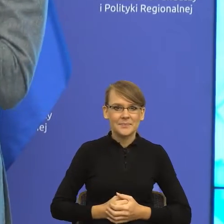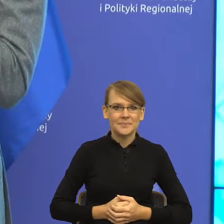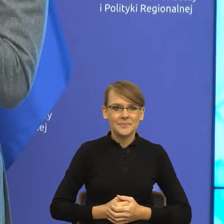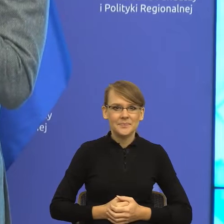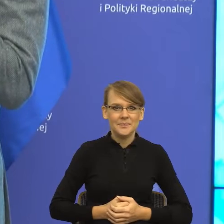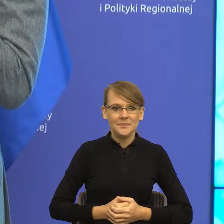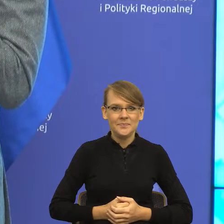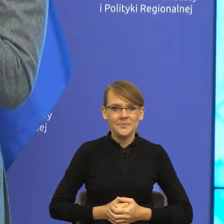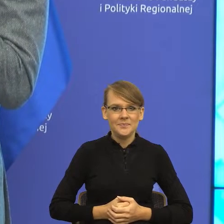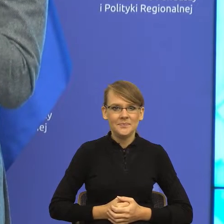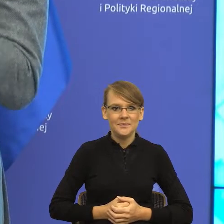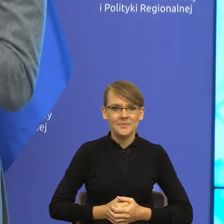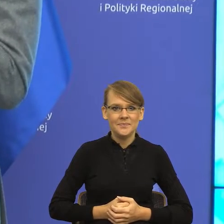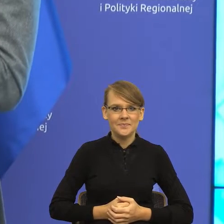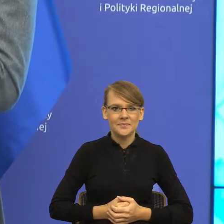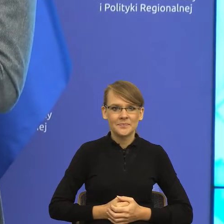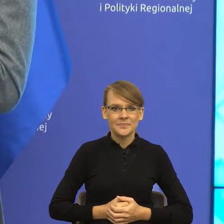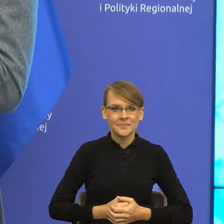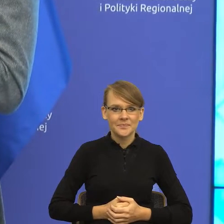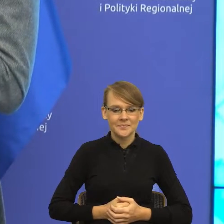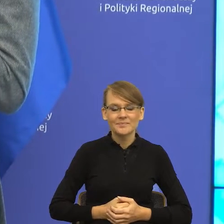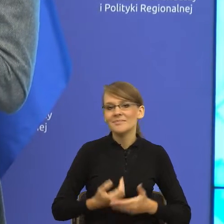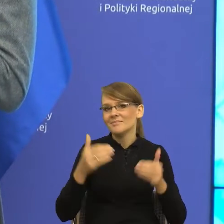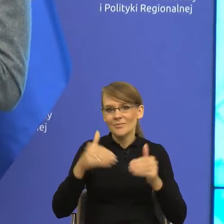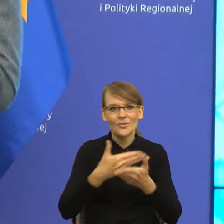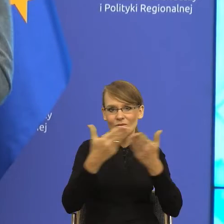praktyce, to może zajrzeć na jej media społecznościowe, gdzie można